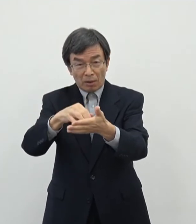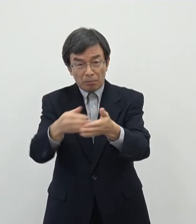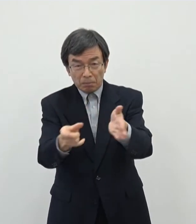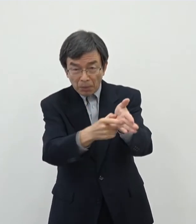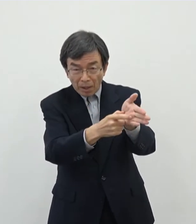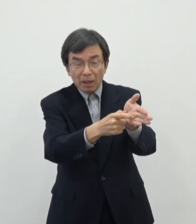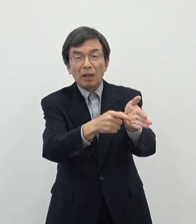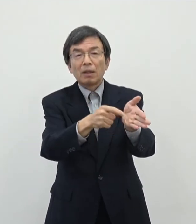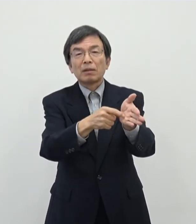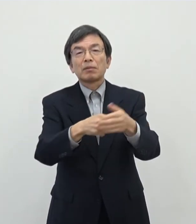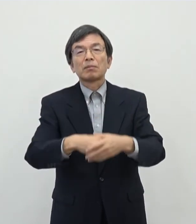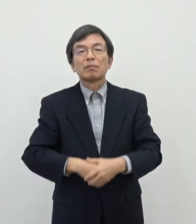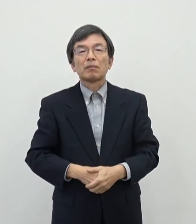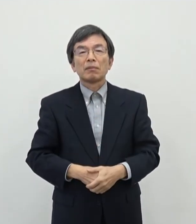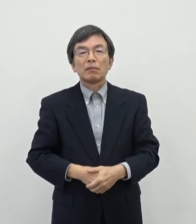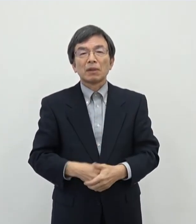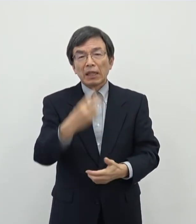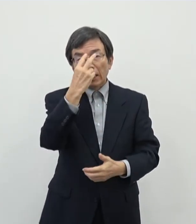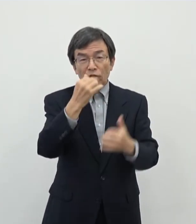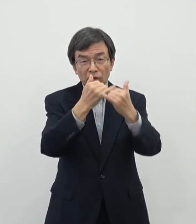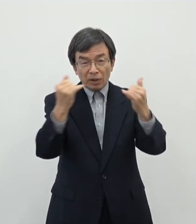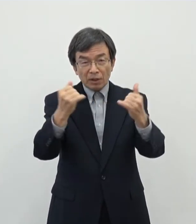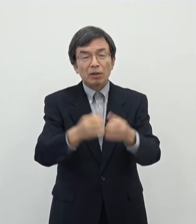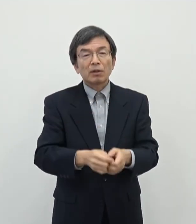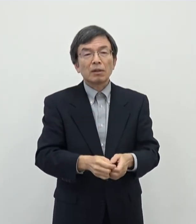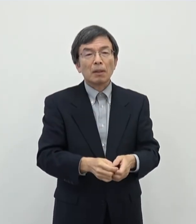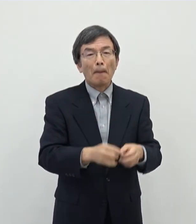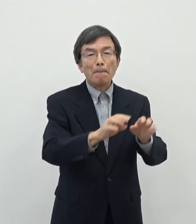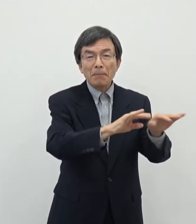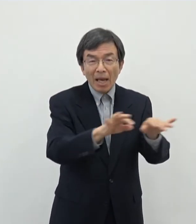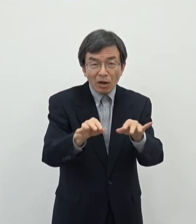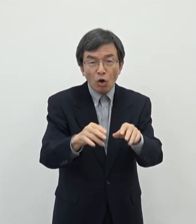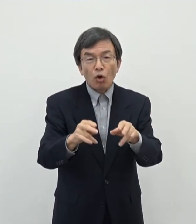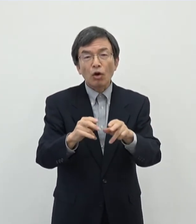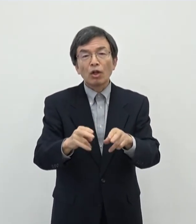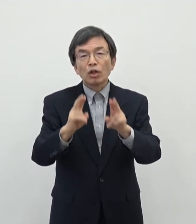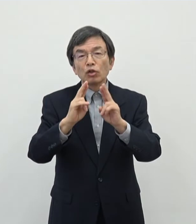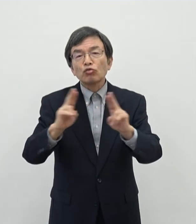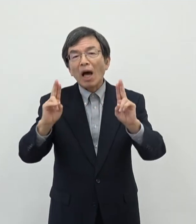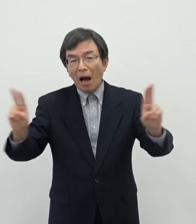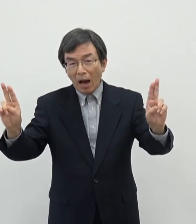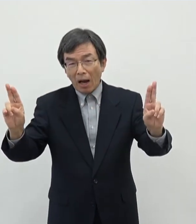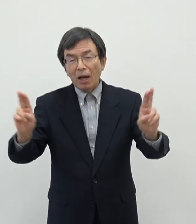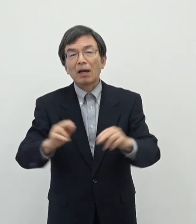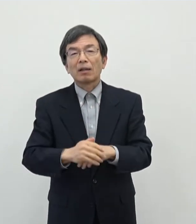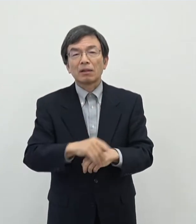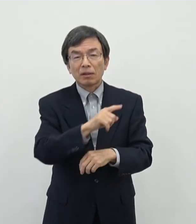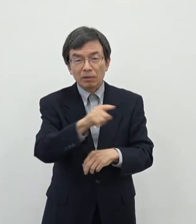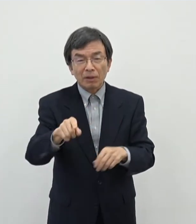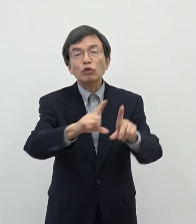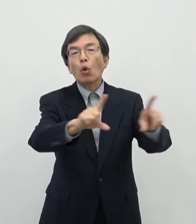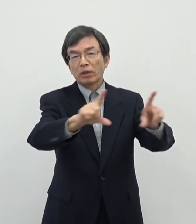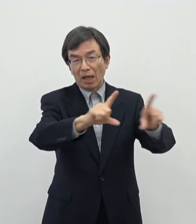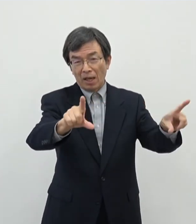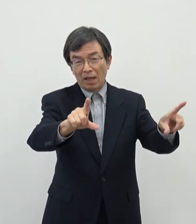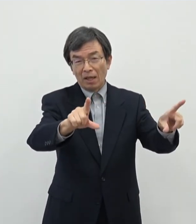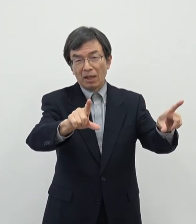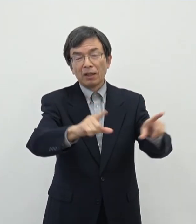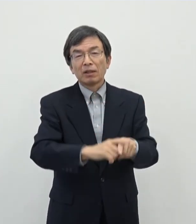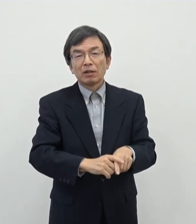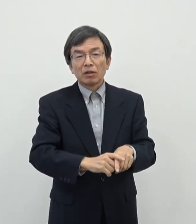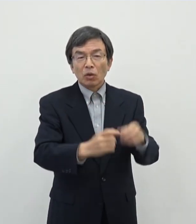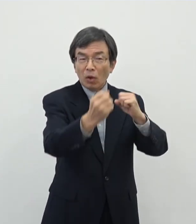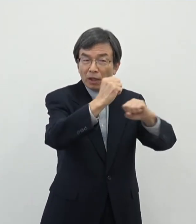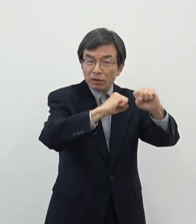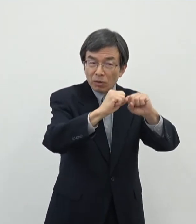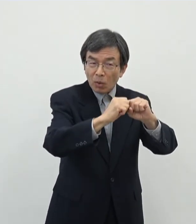直接例えばピアノを弾かれたり歌を歌われたり演劇をされる方はもちろんなん ですがその芸術活動をプロデュースされて